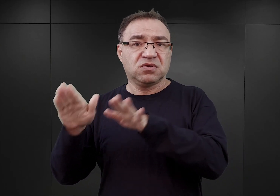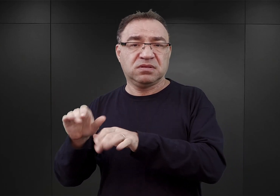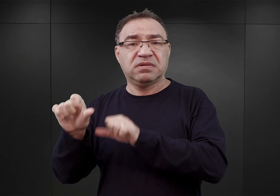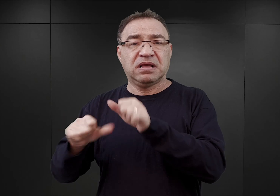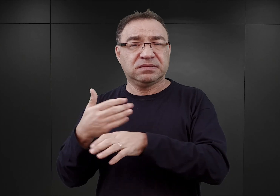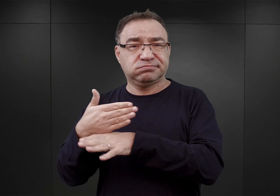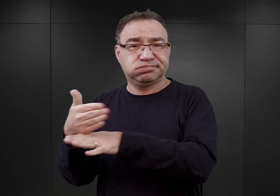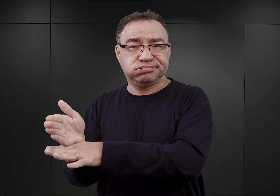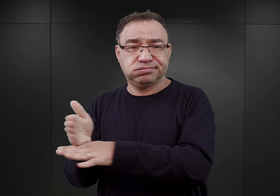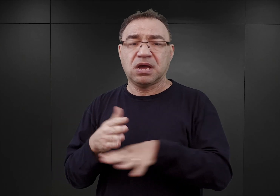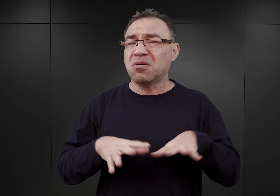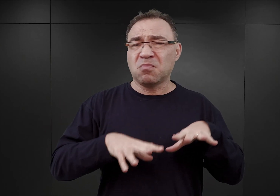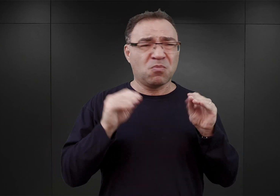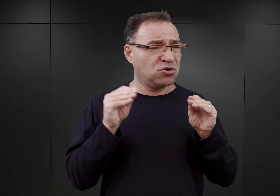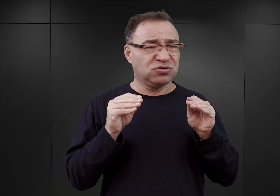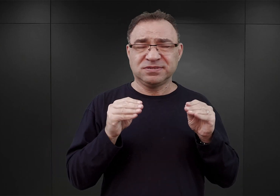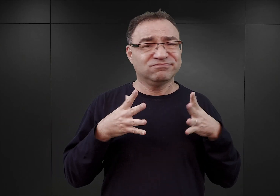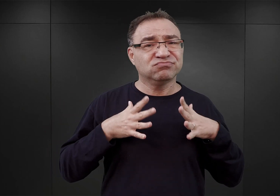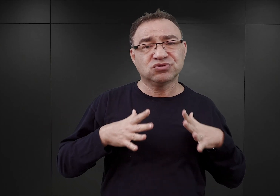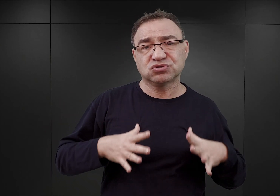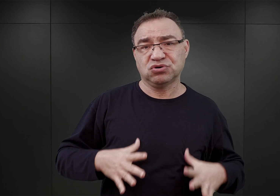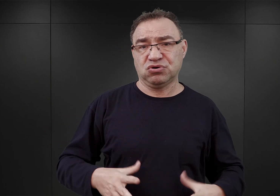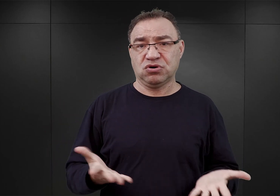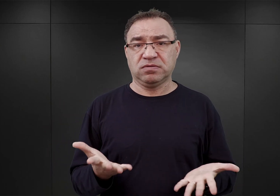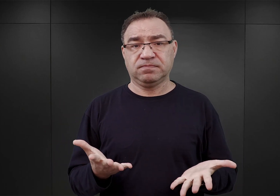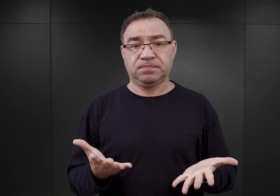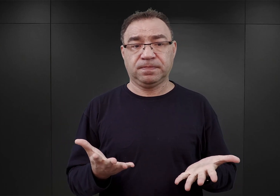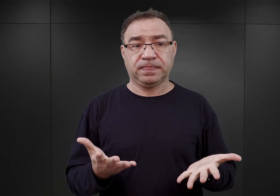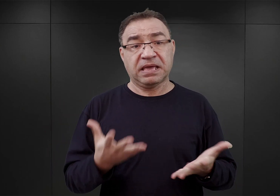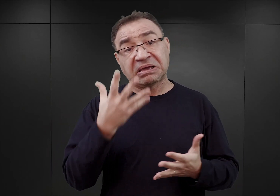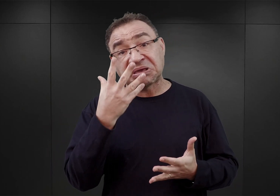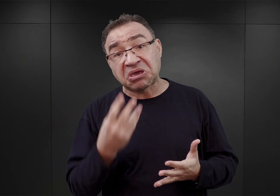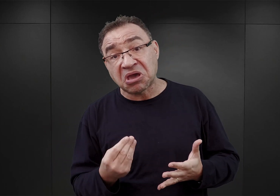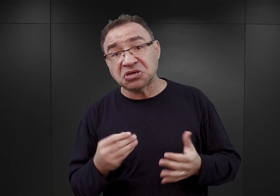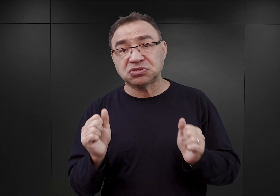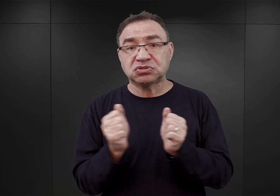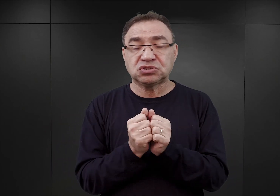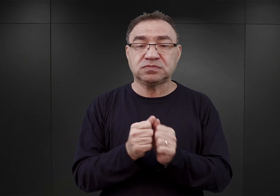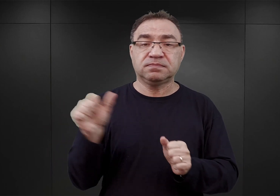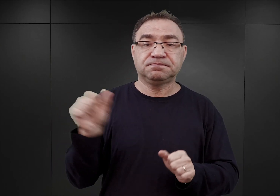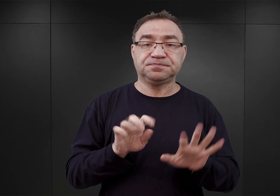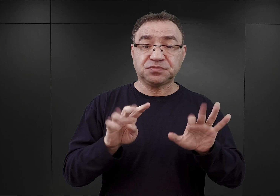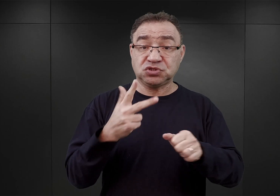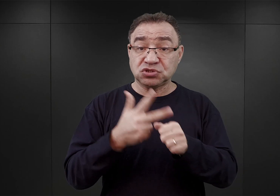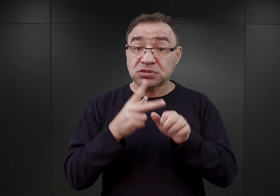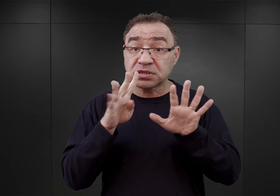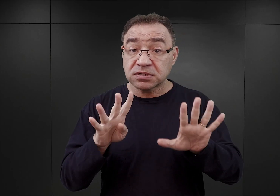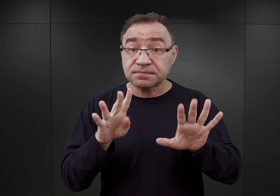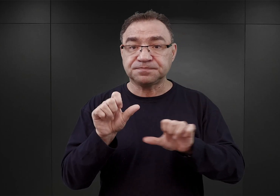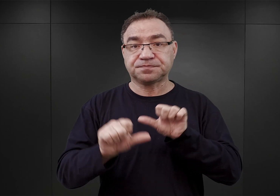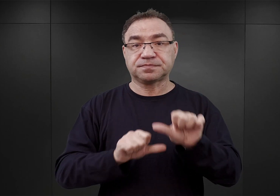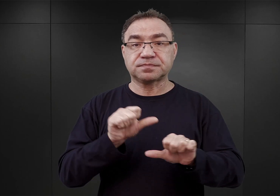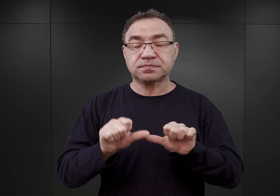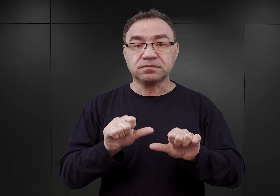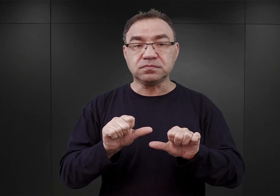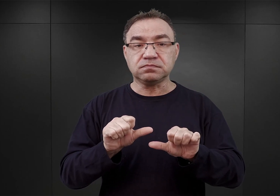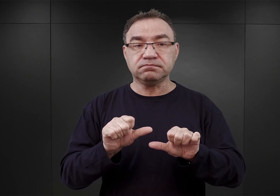początki były stosunkowo skromne. W końcu jesieni lub na początku zimy 1939 roku pojawiła się idea,